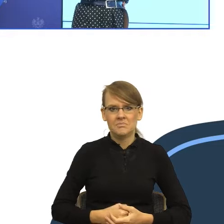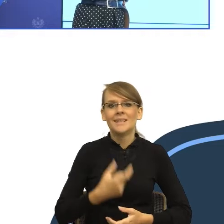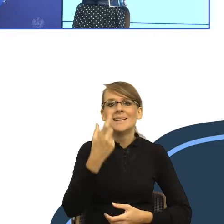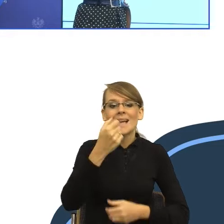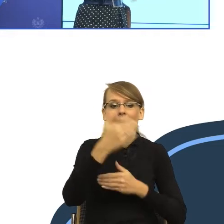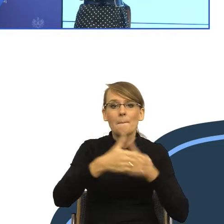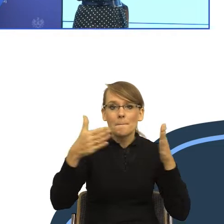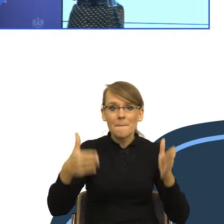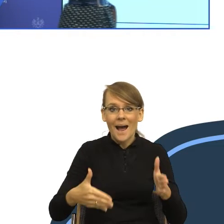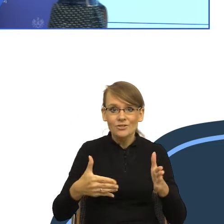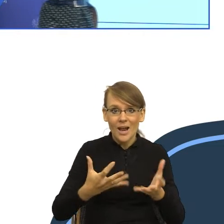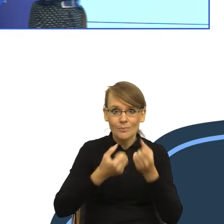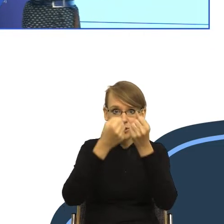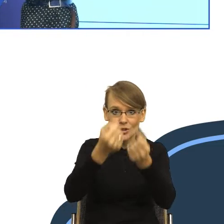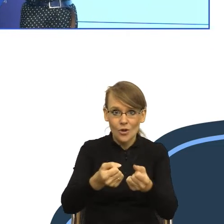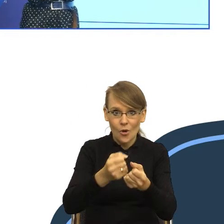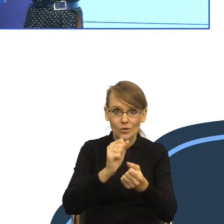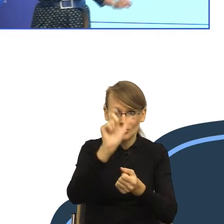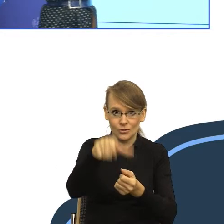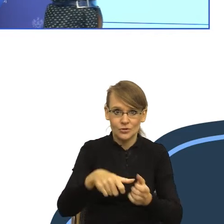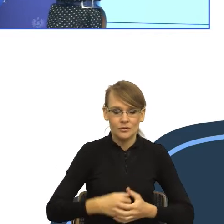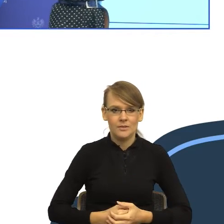No i teraz skupmy się trochę na tym przykładzie, zanim dojdziemy do pisma